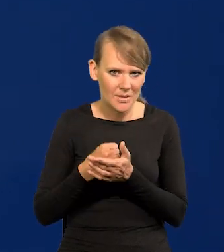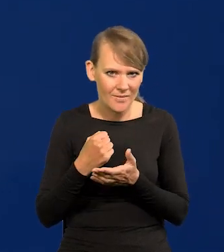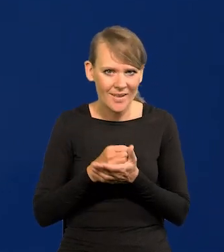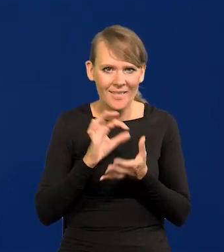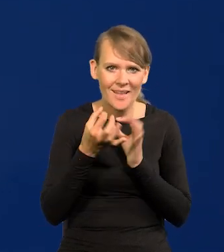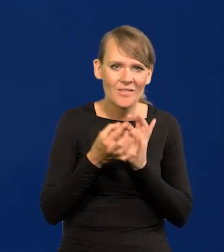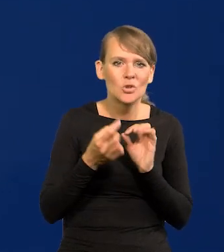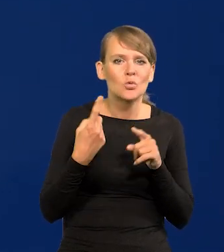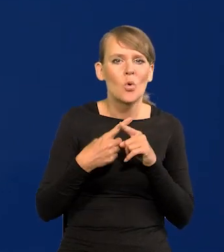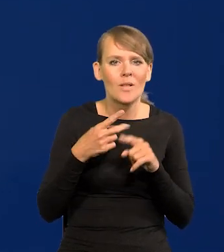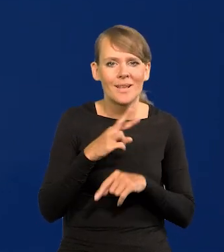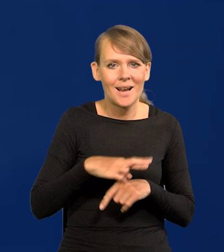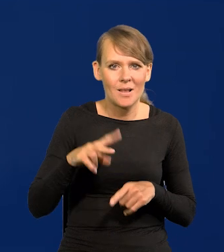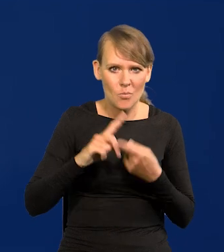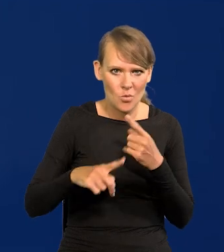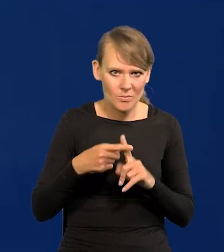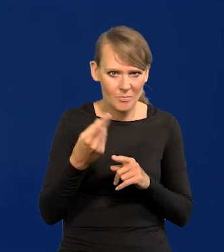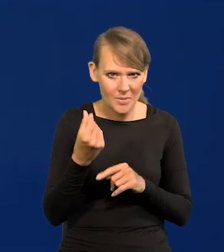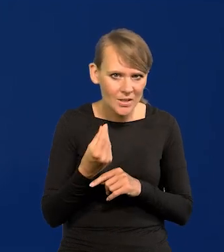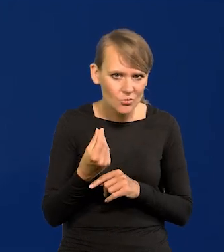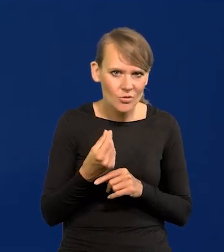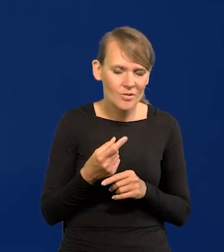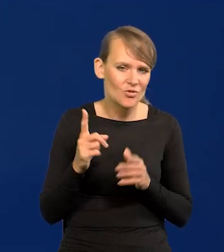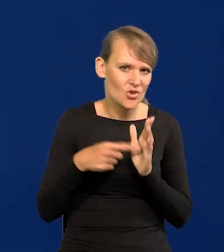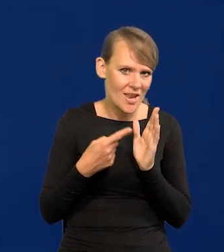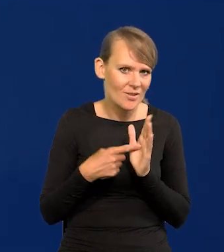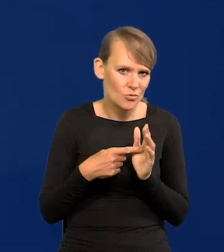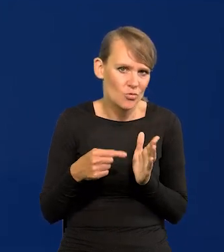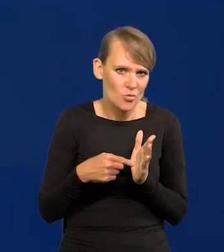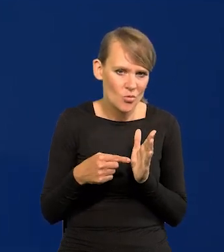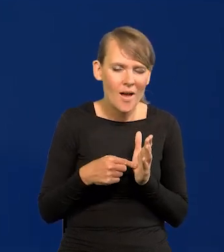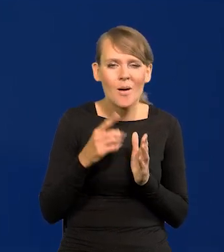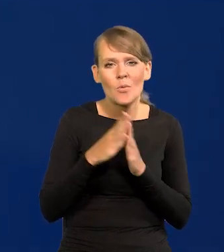Nawet członek Rady Polityki Pieniężnej, Najczęściej zdarza. Proszę pamiętać, że członkowie